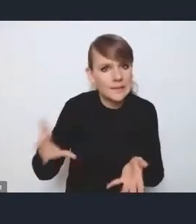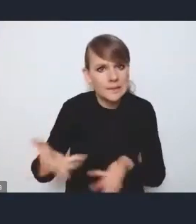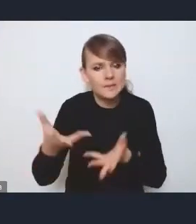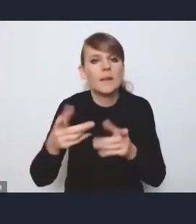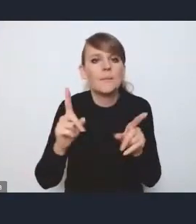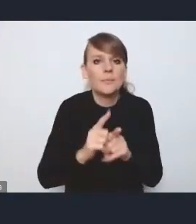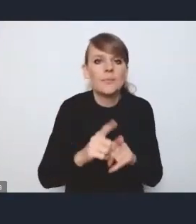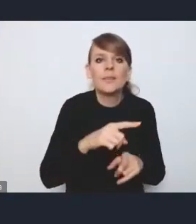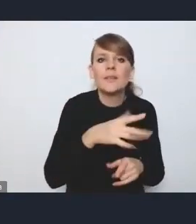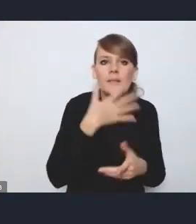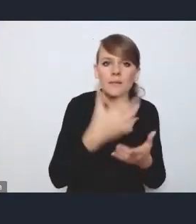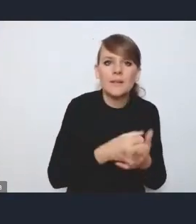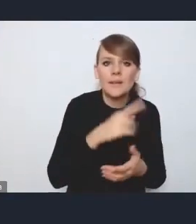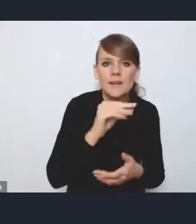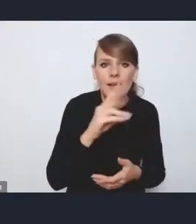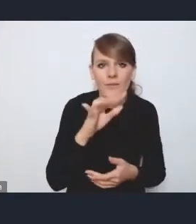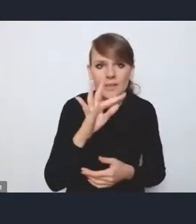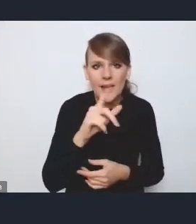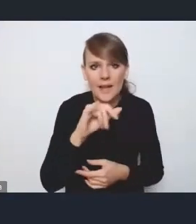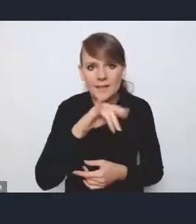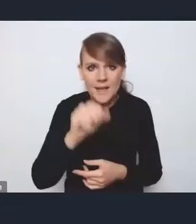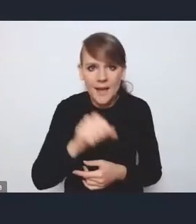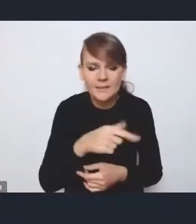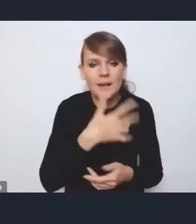jako narzędzia interwencji w tę tkankę mieszkaniową.